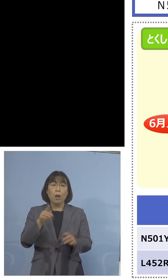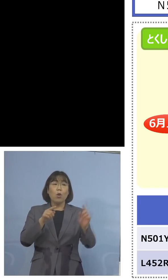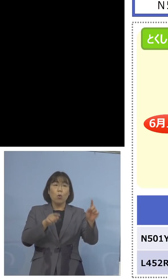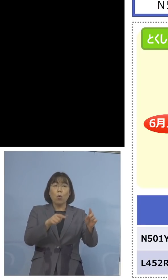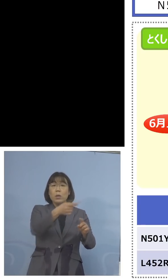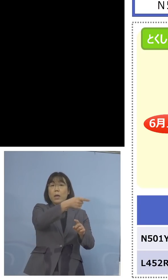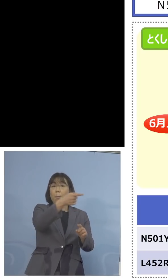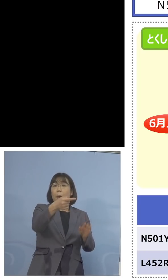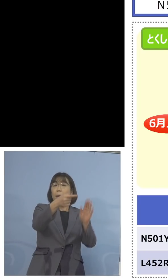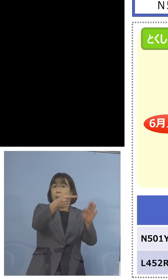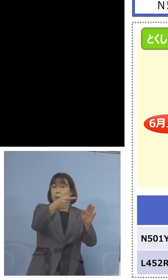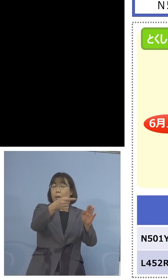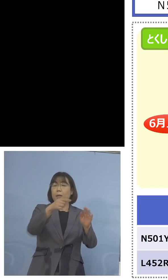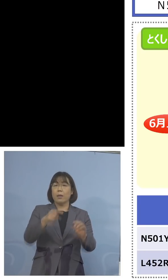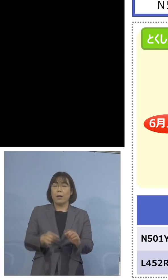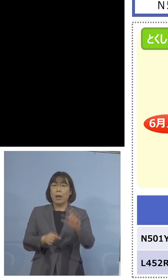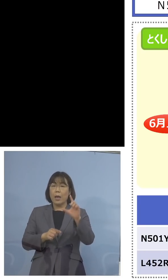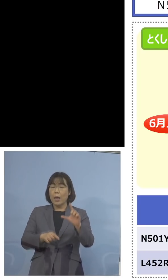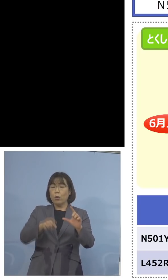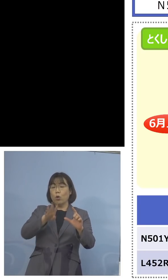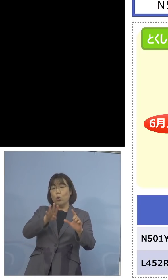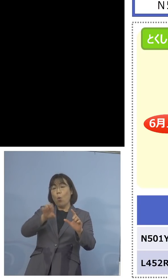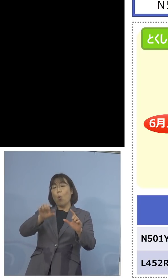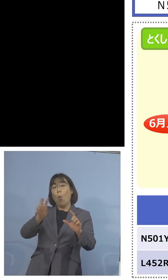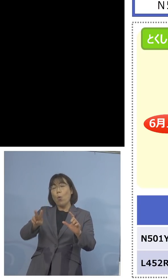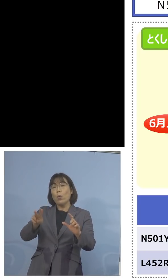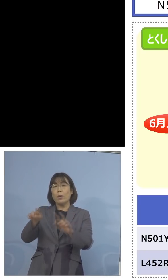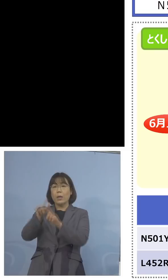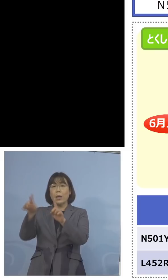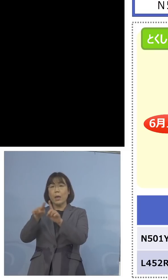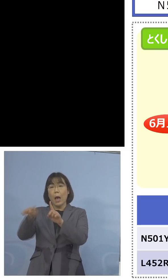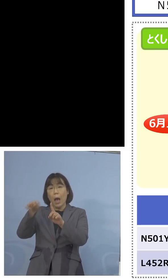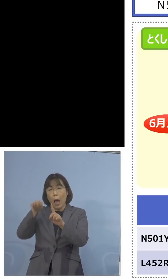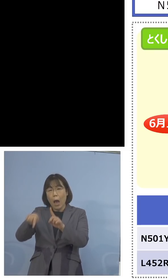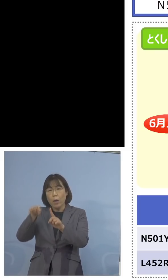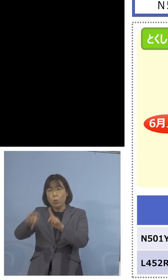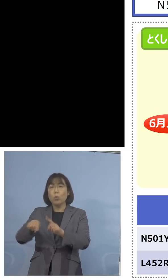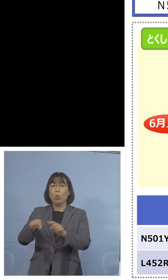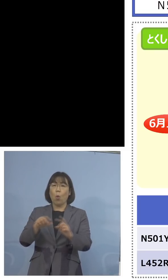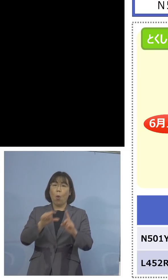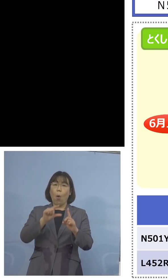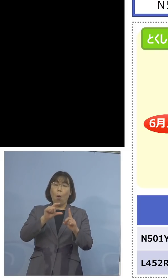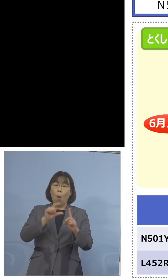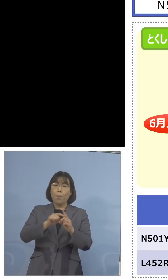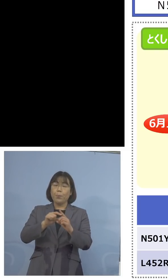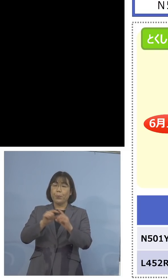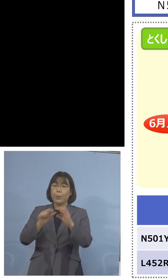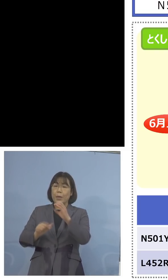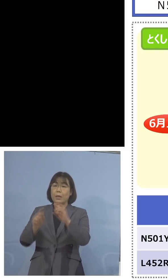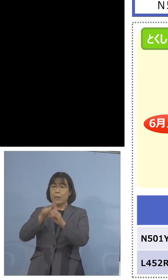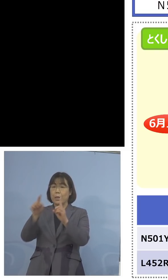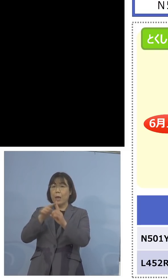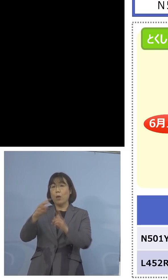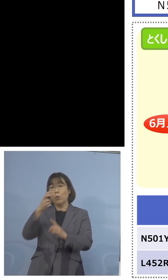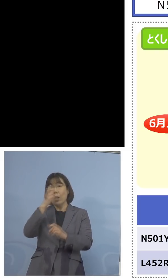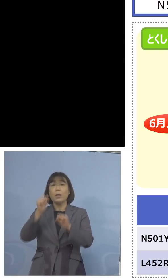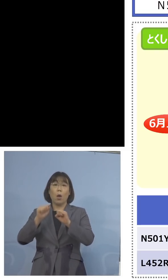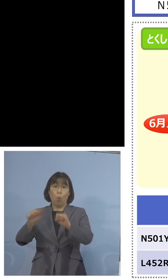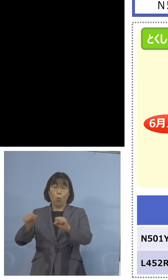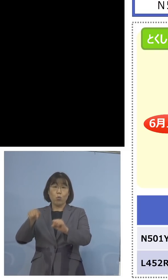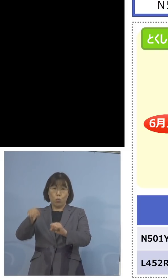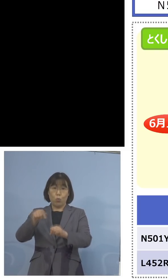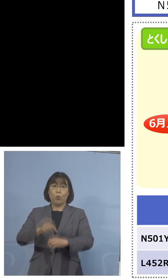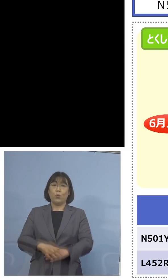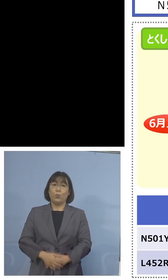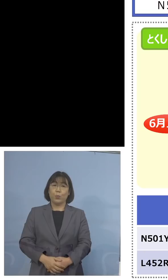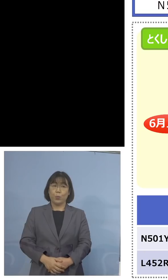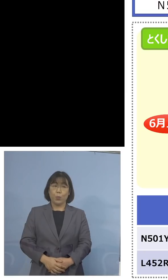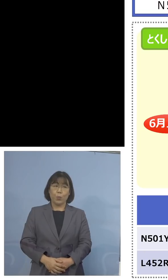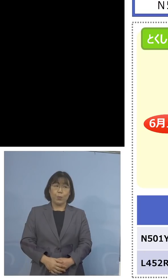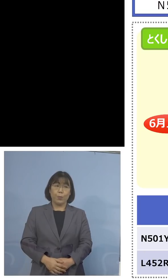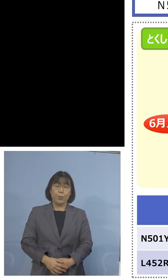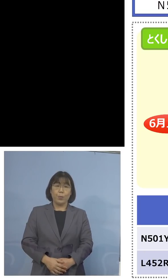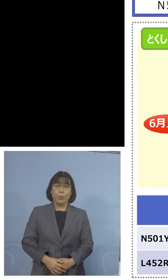L452RのPCR検査、これを行おうということ であります、ということで今後の